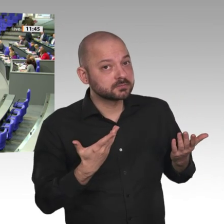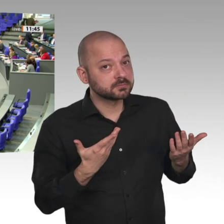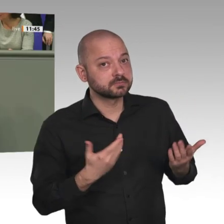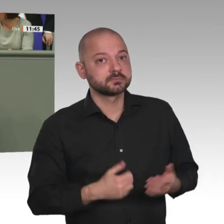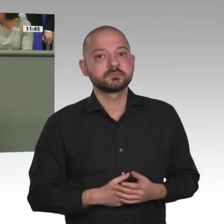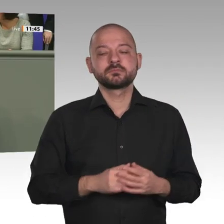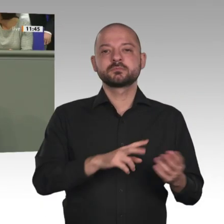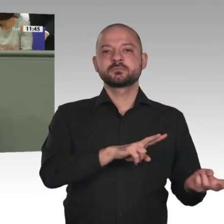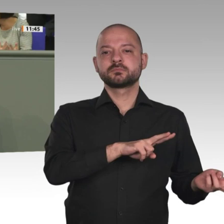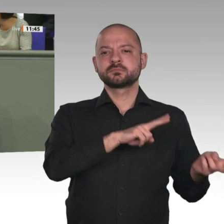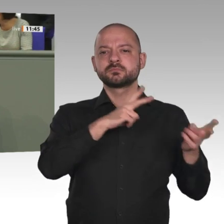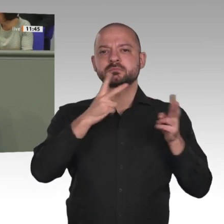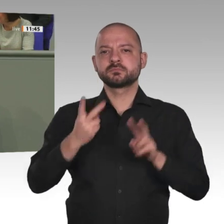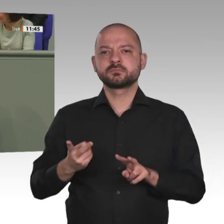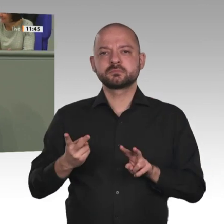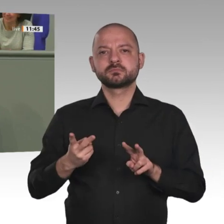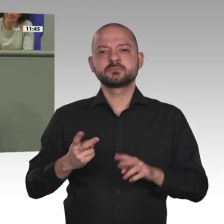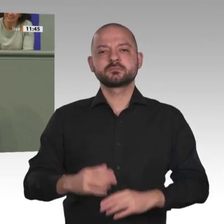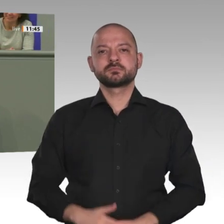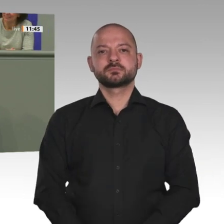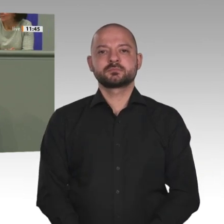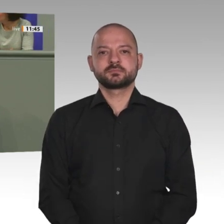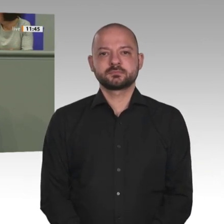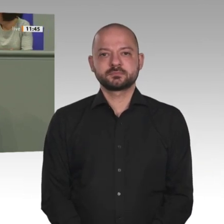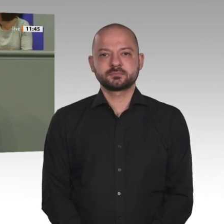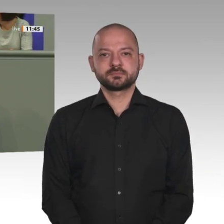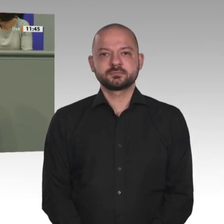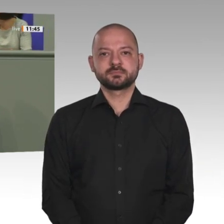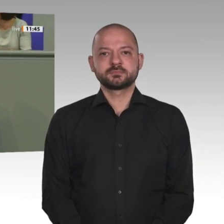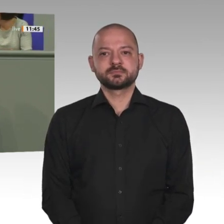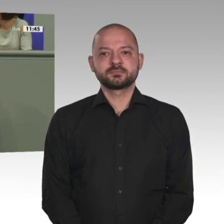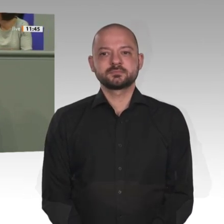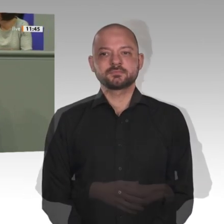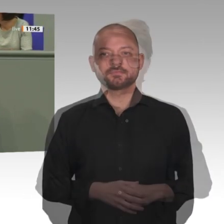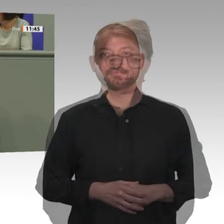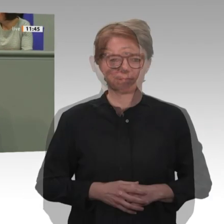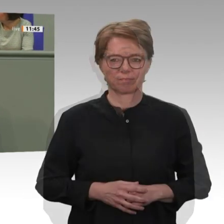Despoten Omar al-Baschir an den Internationalen Strafgerichtshof in Den Haag auszuliefern.